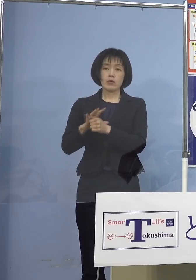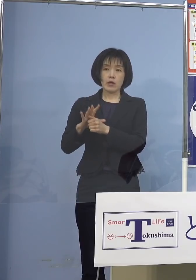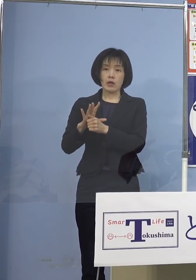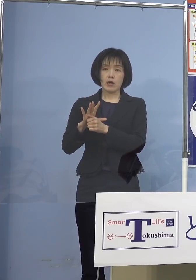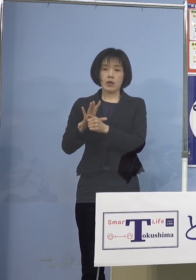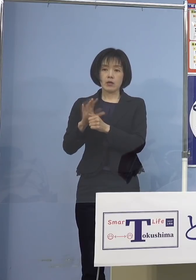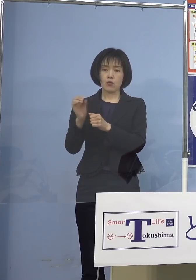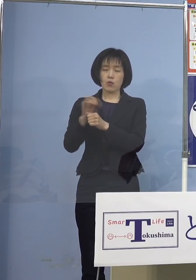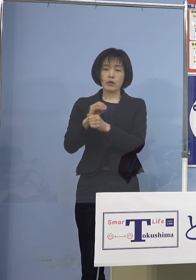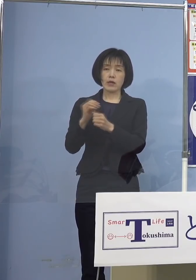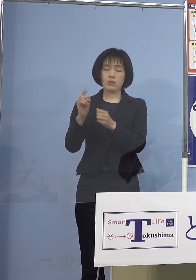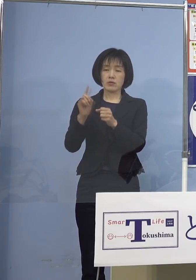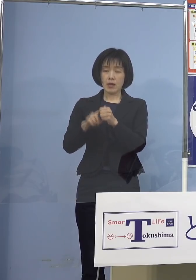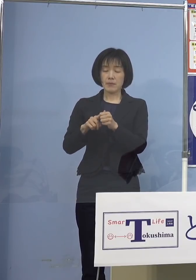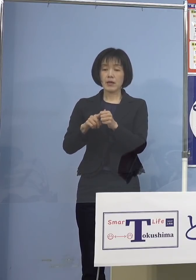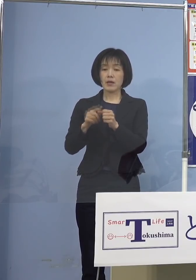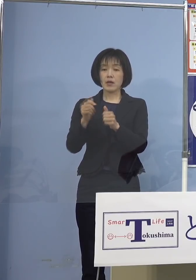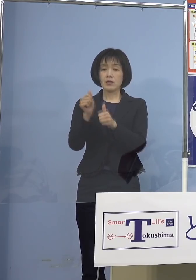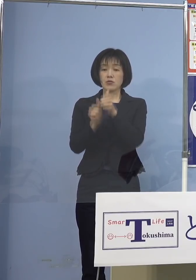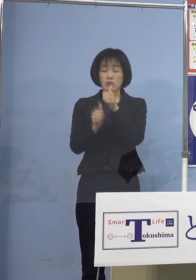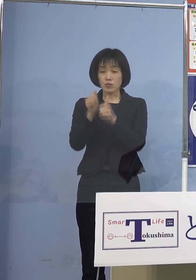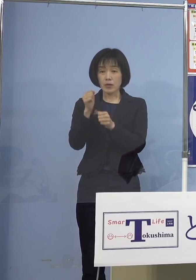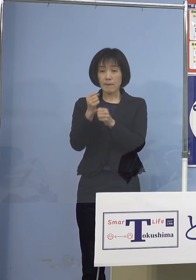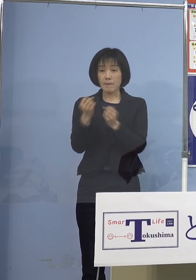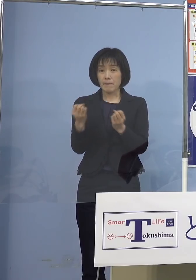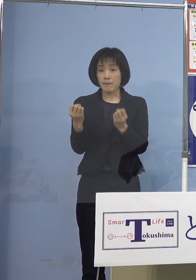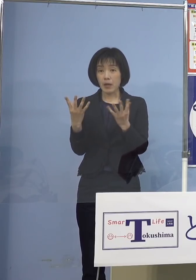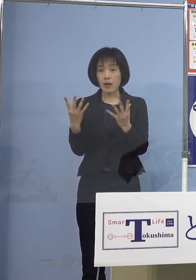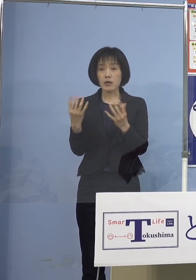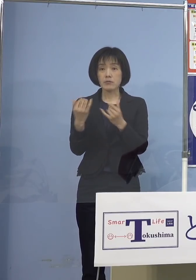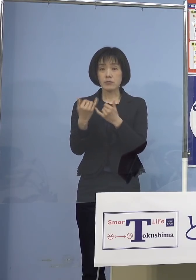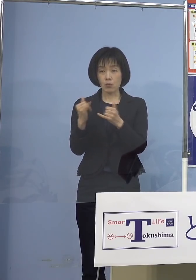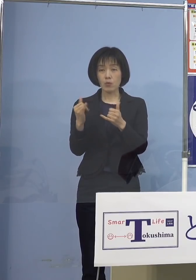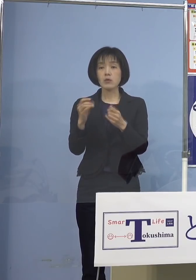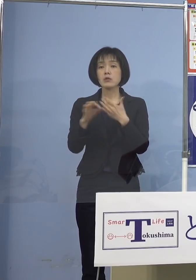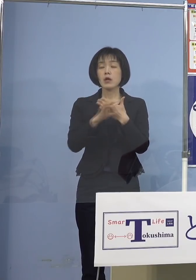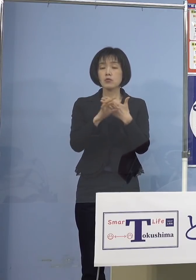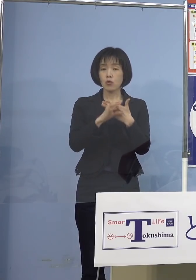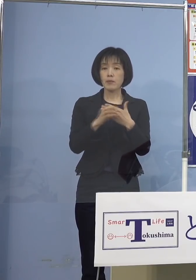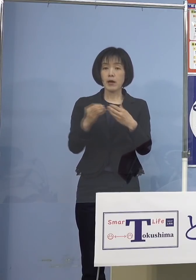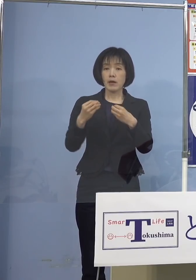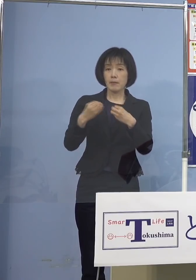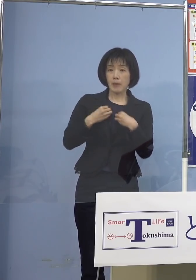受検ができなくなった方 例えば陽性の方